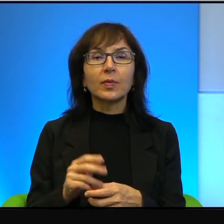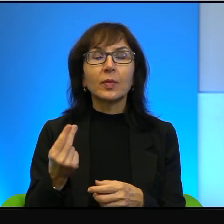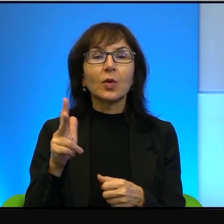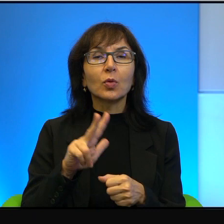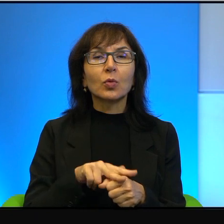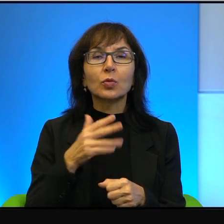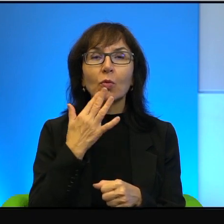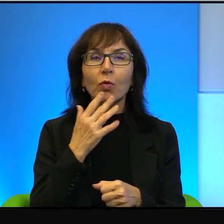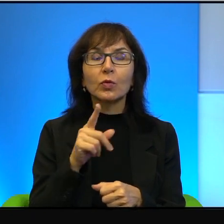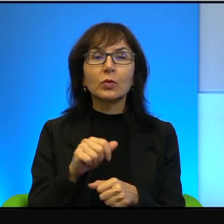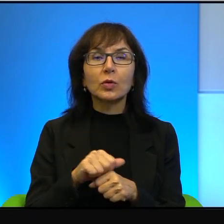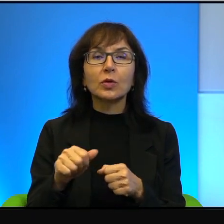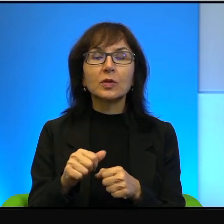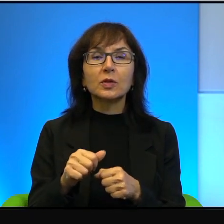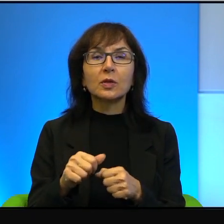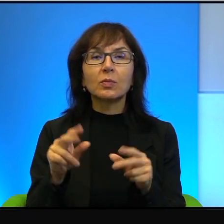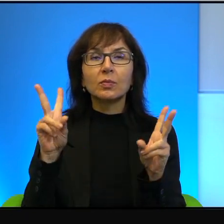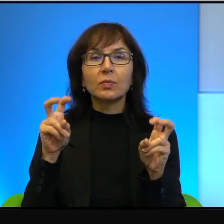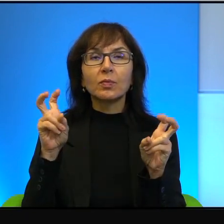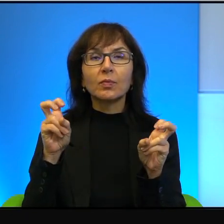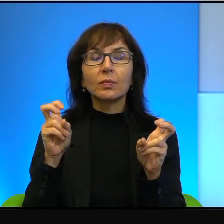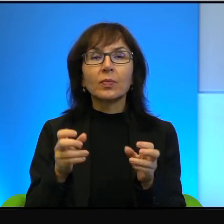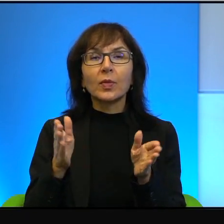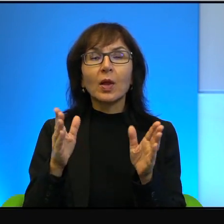że to jest kwadratura koła. N prawdopodobnie tak jest,